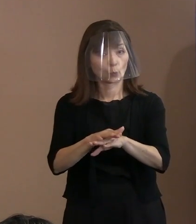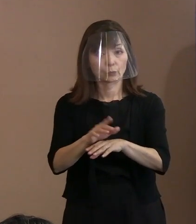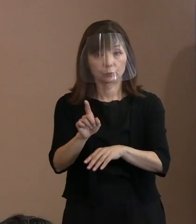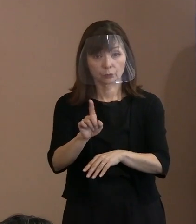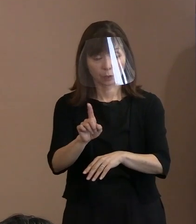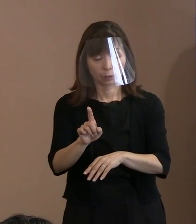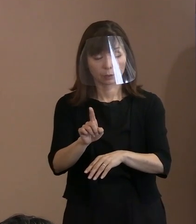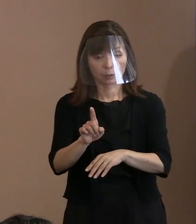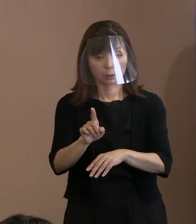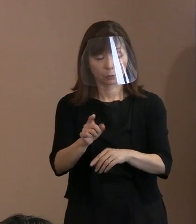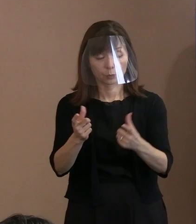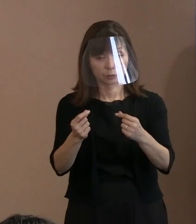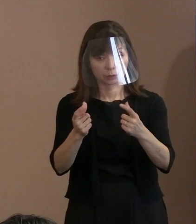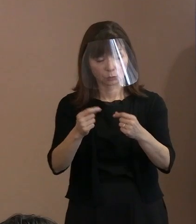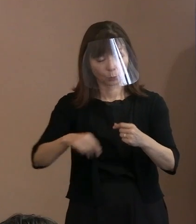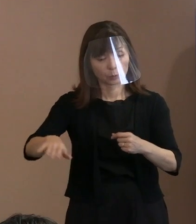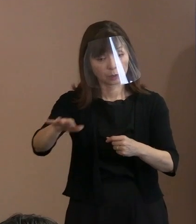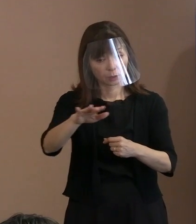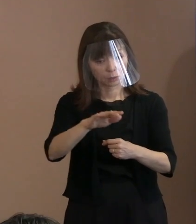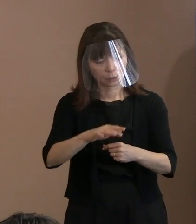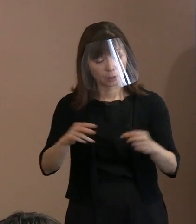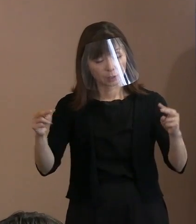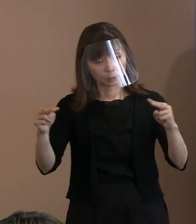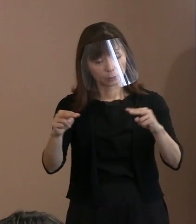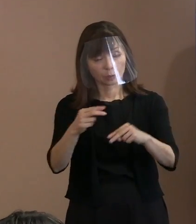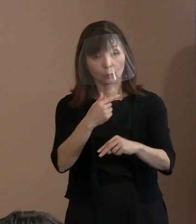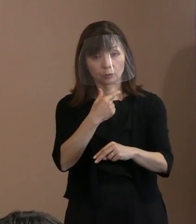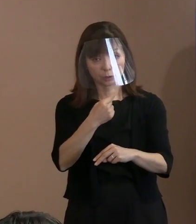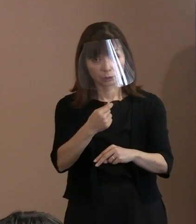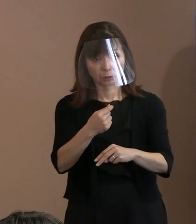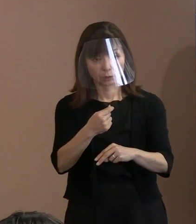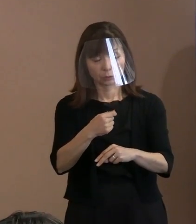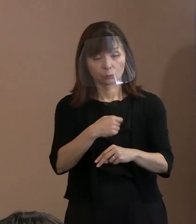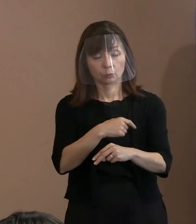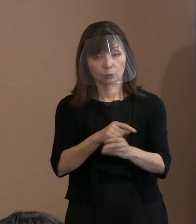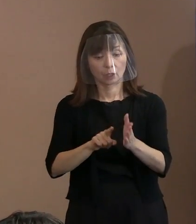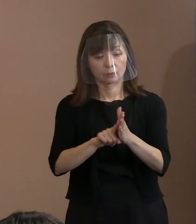という代表の方々が おられていたわけであります｡